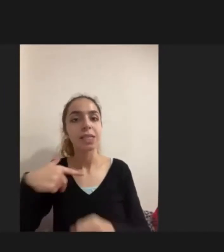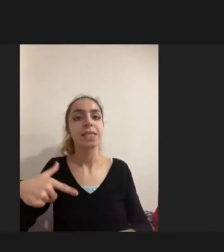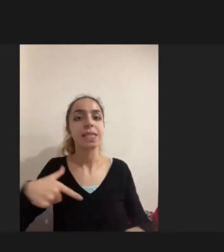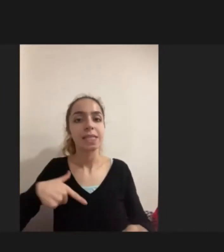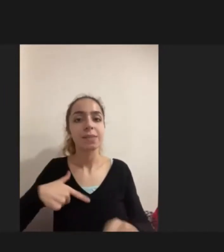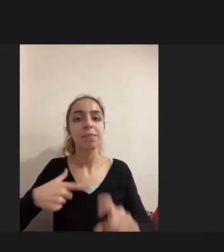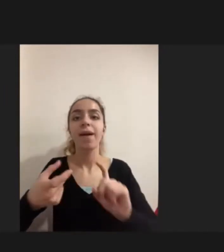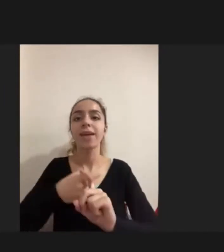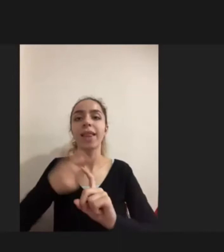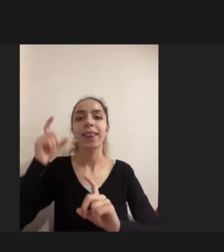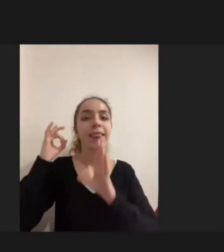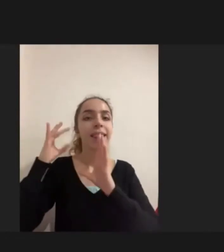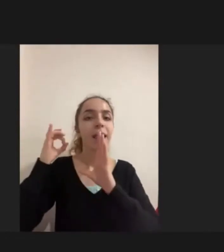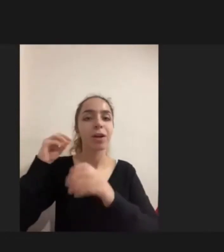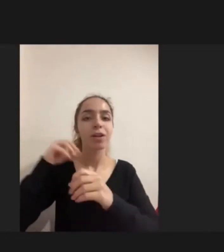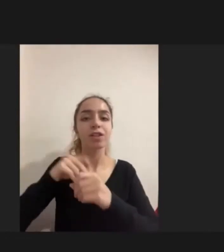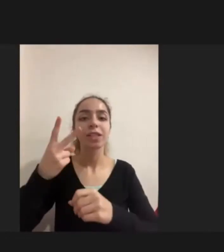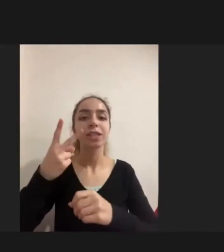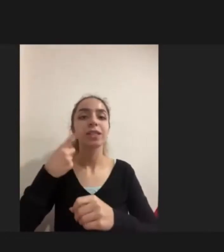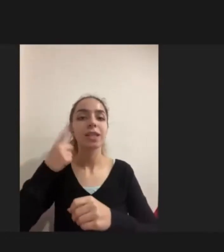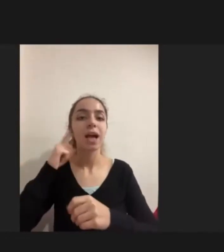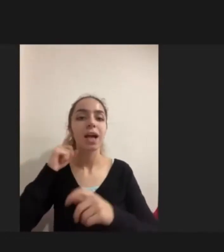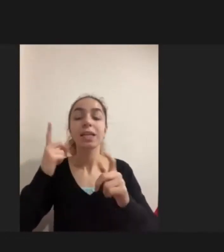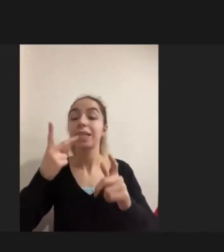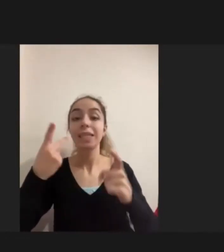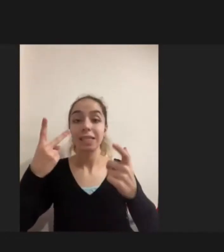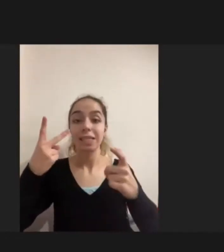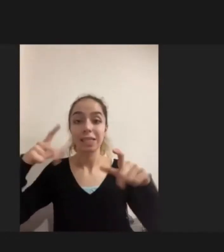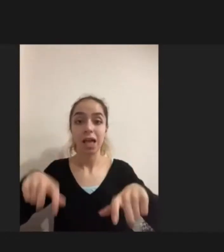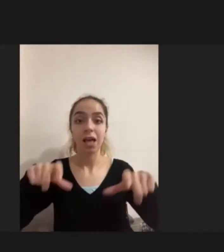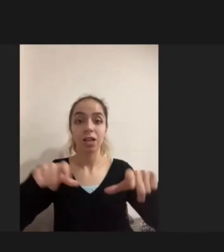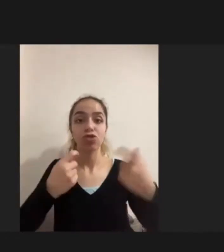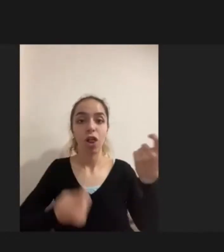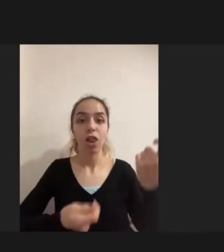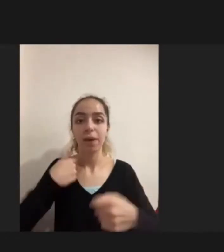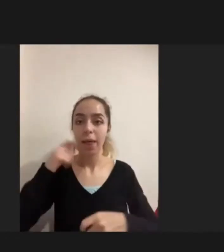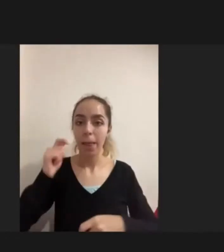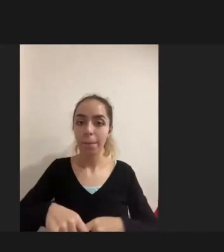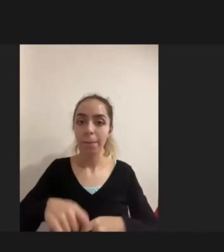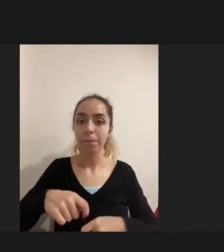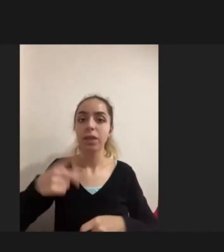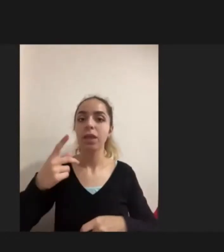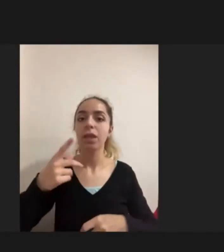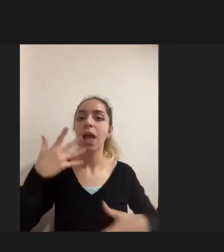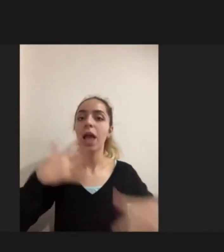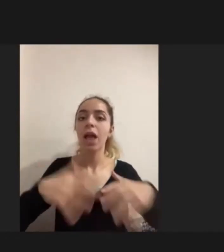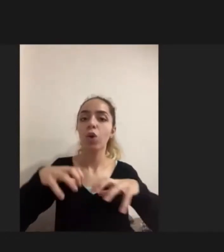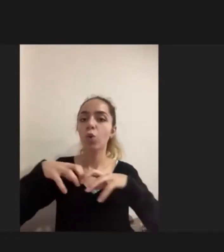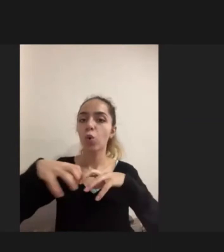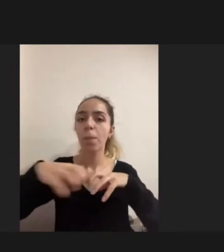iki saha çalışması yürüttüm. Burada çeşitli Engelli gruplarıyla Her yaş ve cinsiyet ayrımı yapmaksızın aslında görüşmeler gerçekleştirdim.